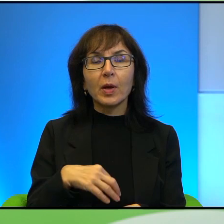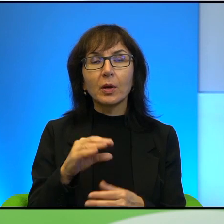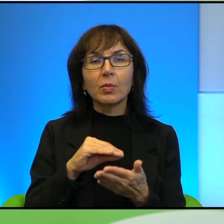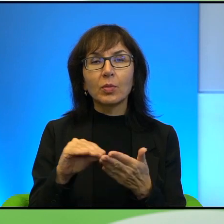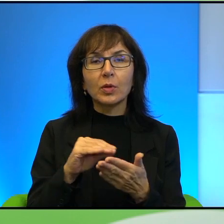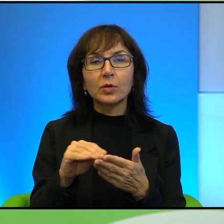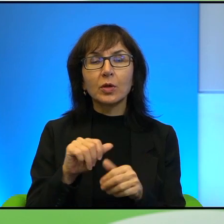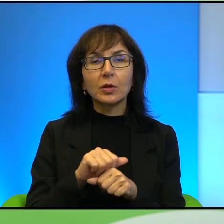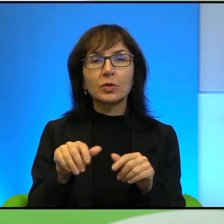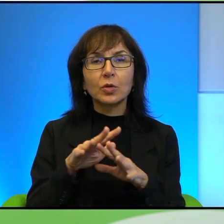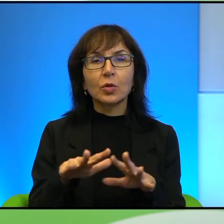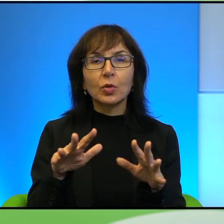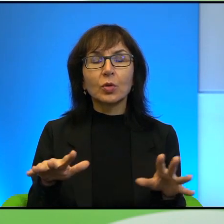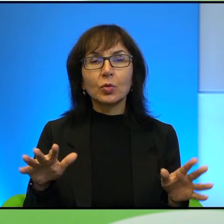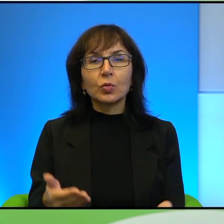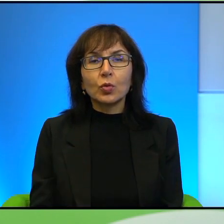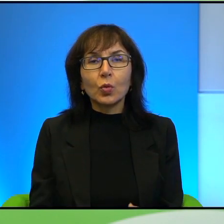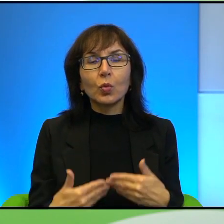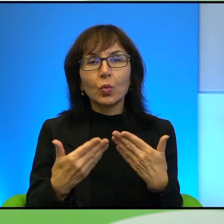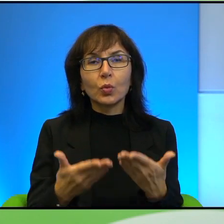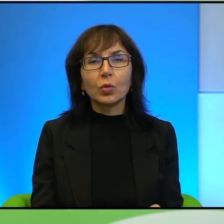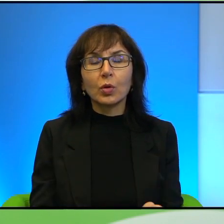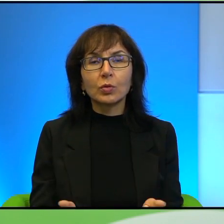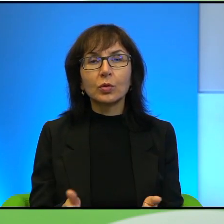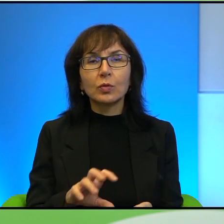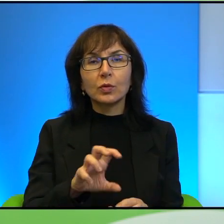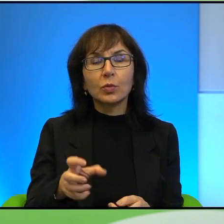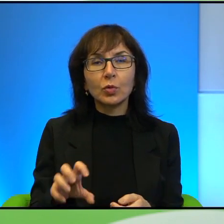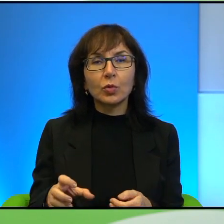bardzo duży przyrost naturalny wśród tej grupy, że im zależy na tym